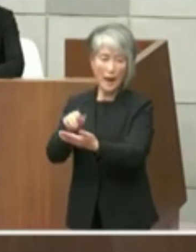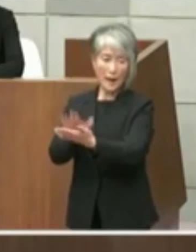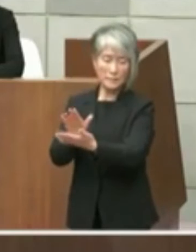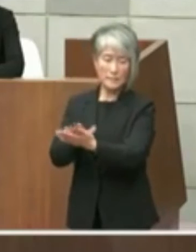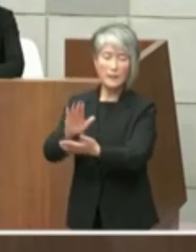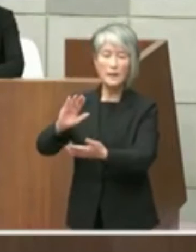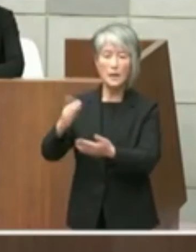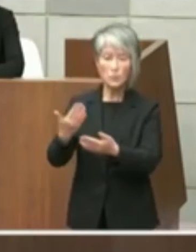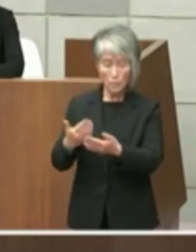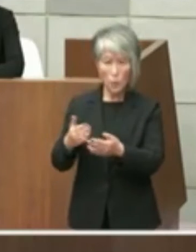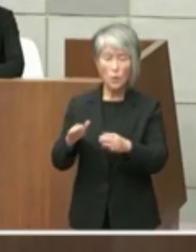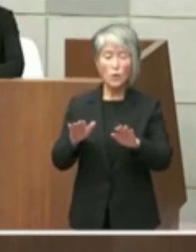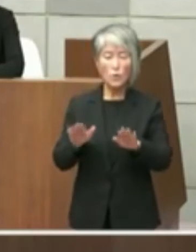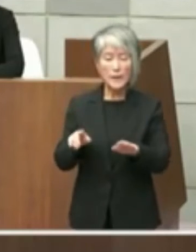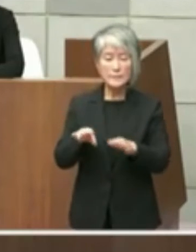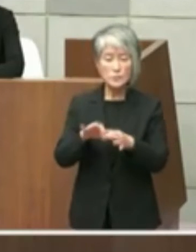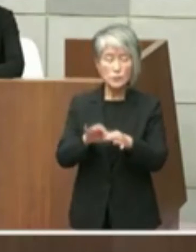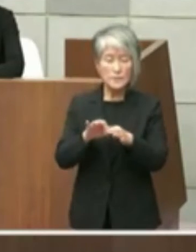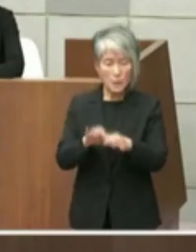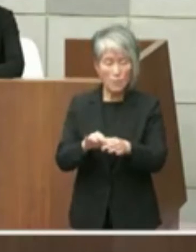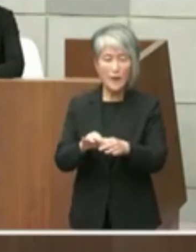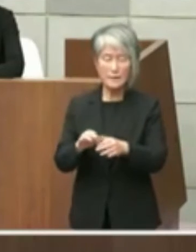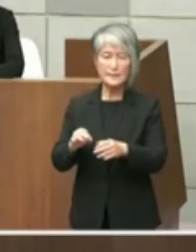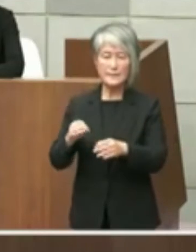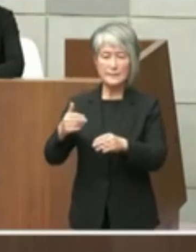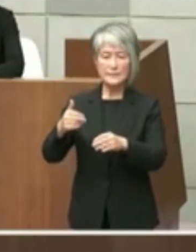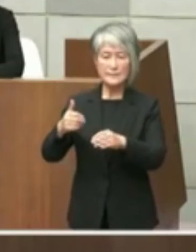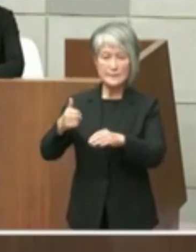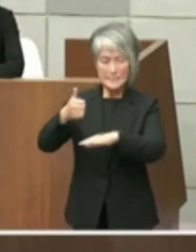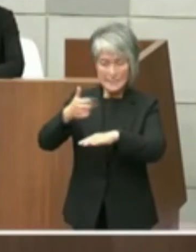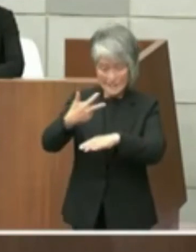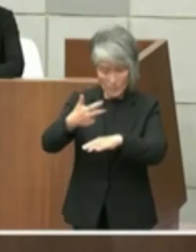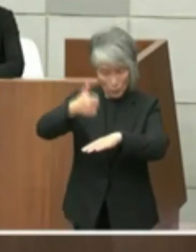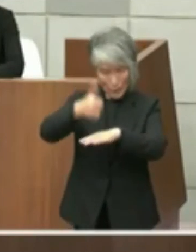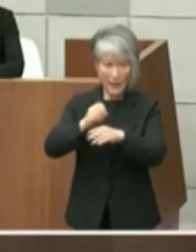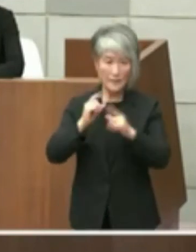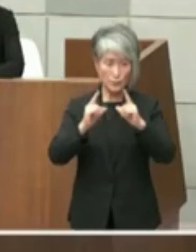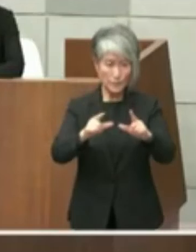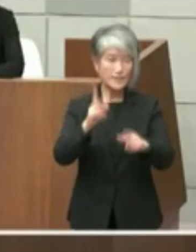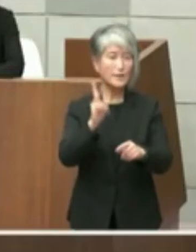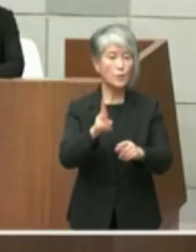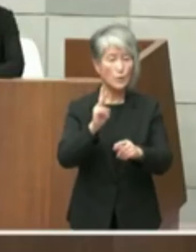答弁ありましたように今後知事との協議を させて頂きたいと考えているところで